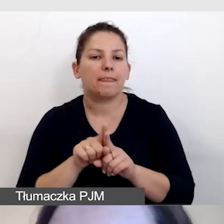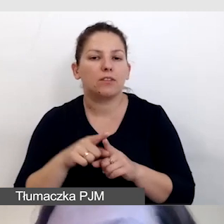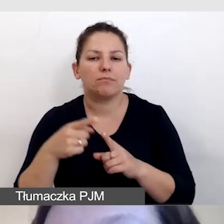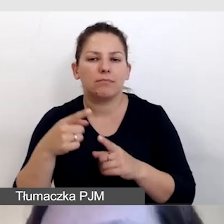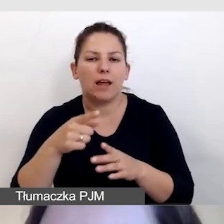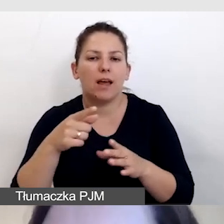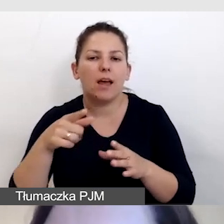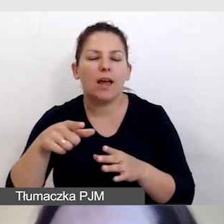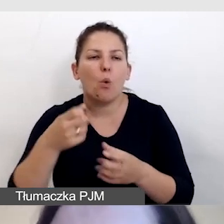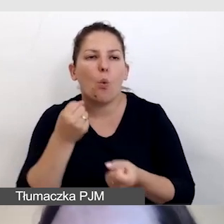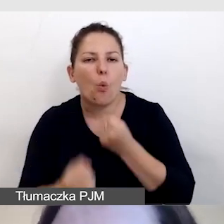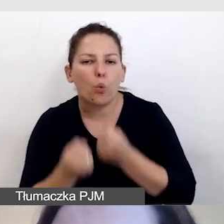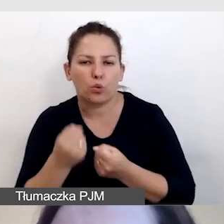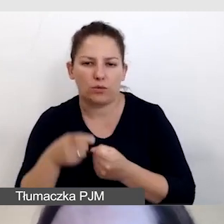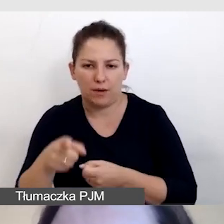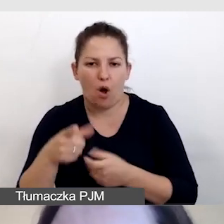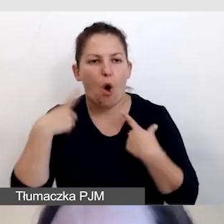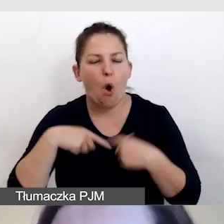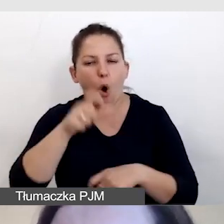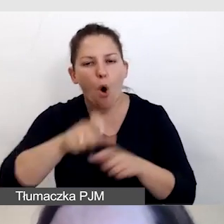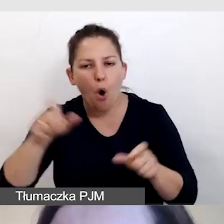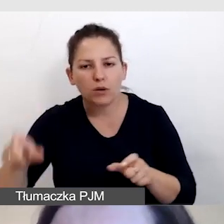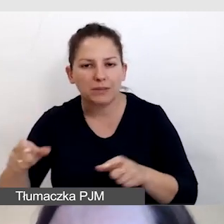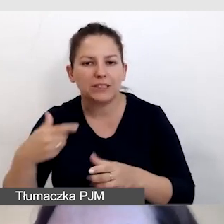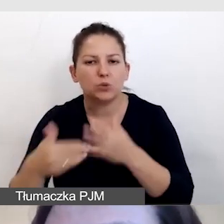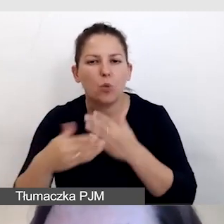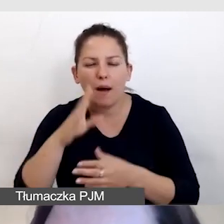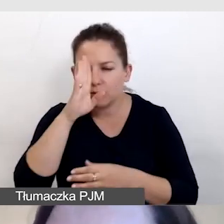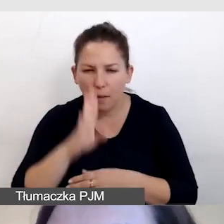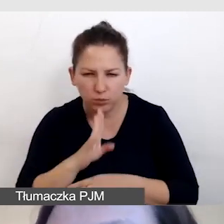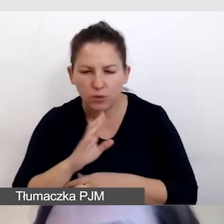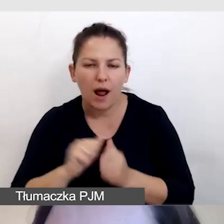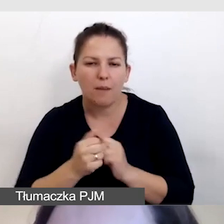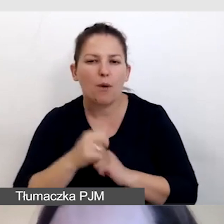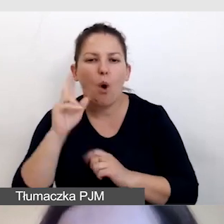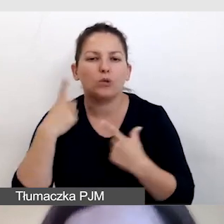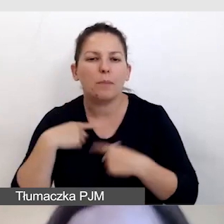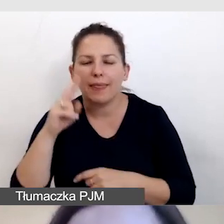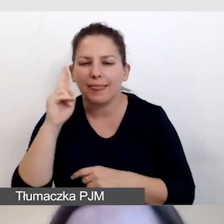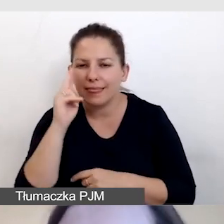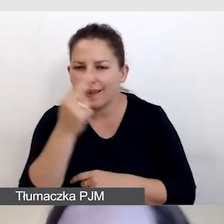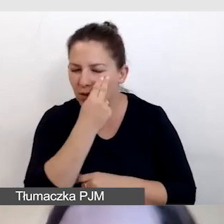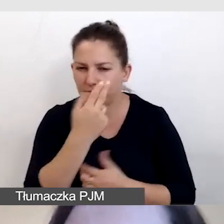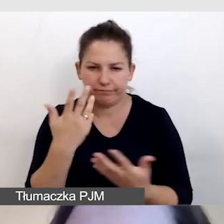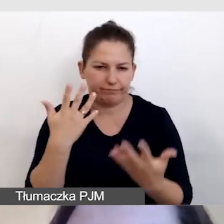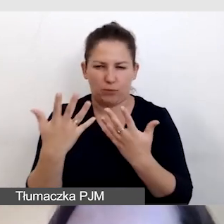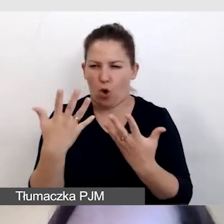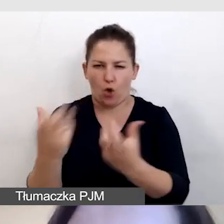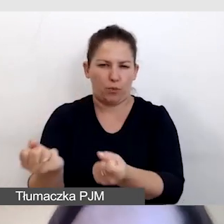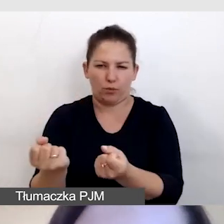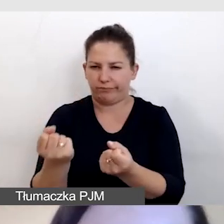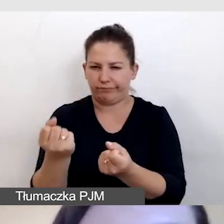i nie utrudniać osobom słabosłyszącym i osobom niewidomym odbioru treści.